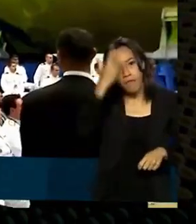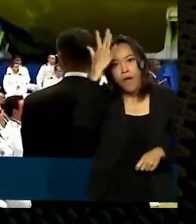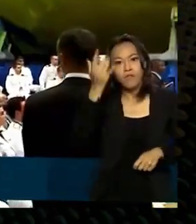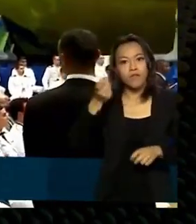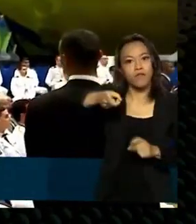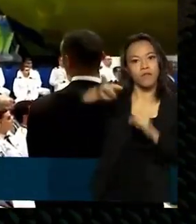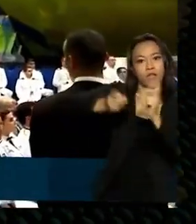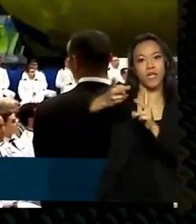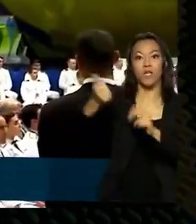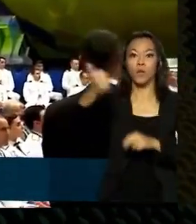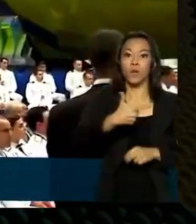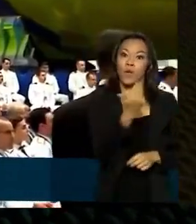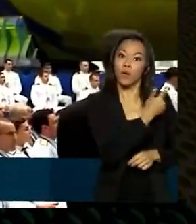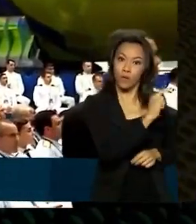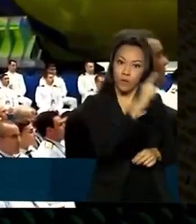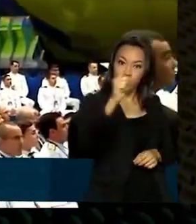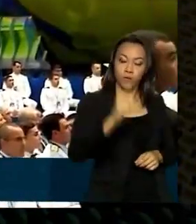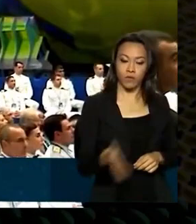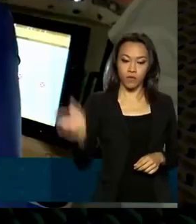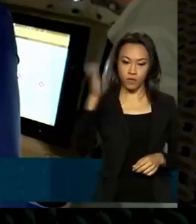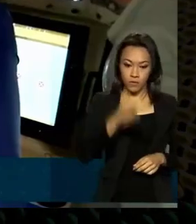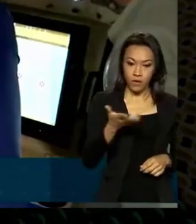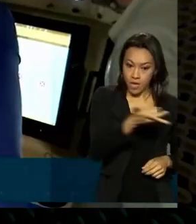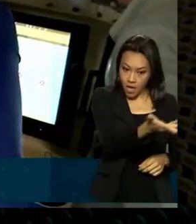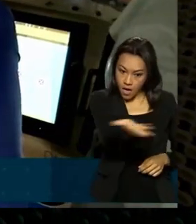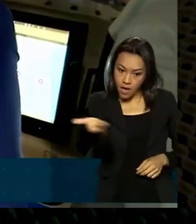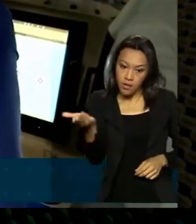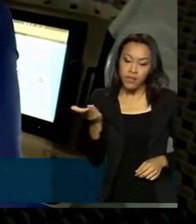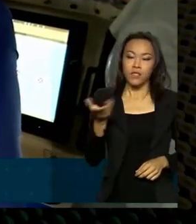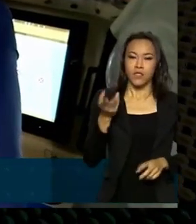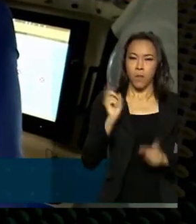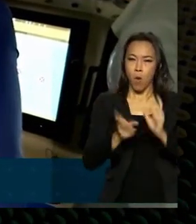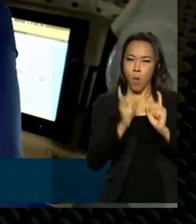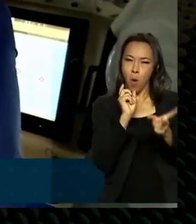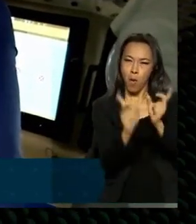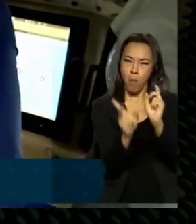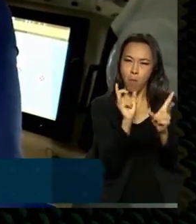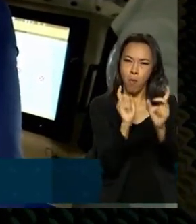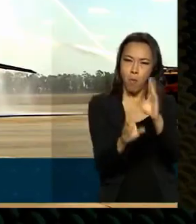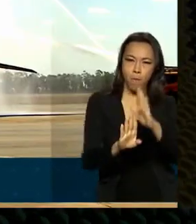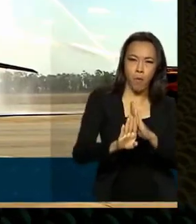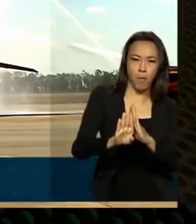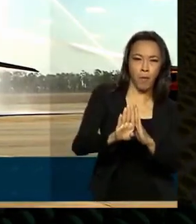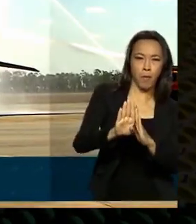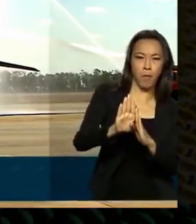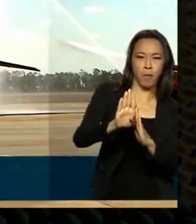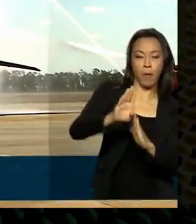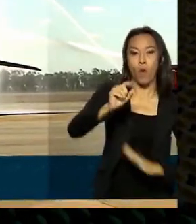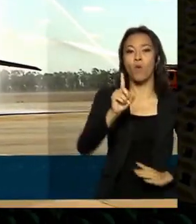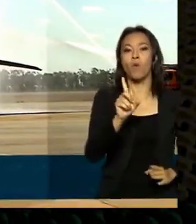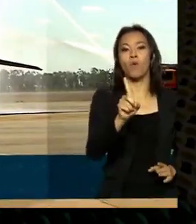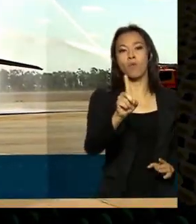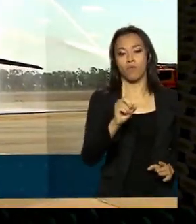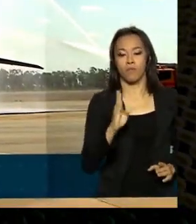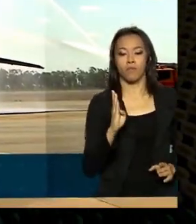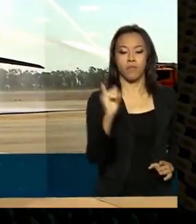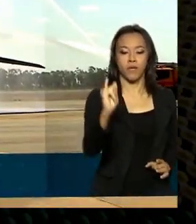novembro deste ano a base industrial de defesa atingiu o recorde de um bilhão e quinhentos milhões de dólares